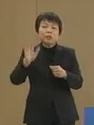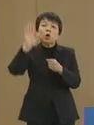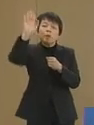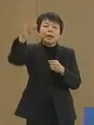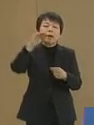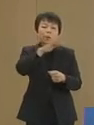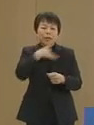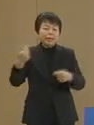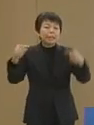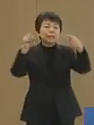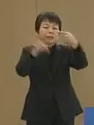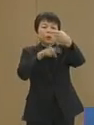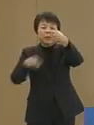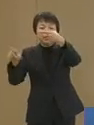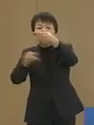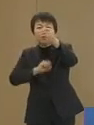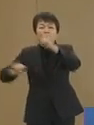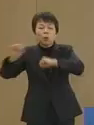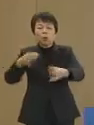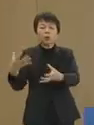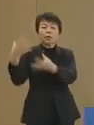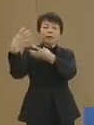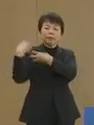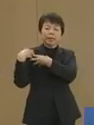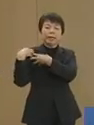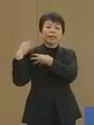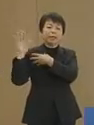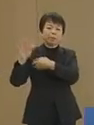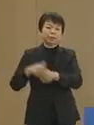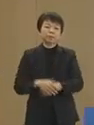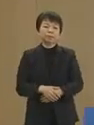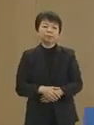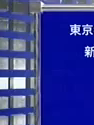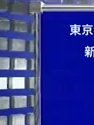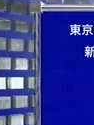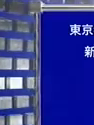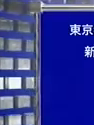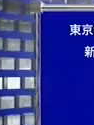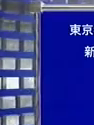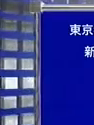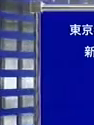一人一人の行動に託されています